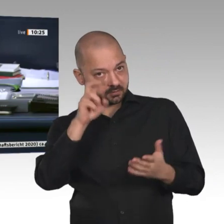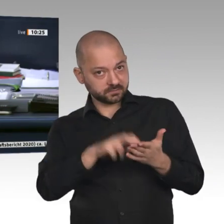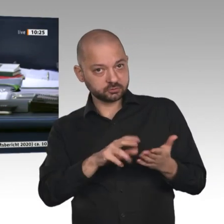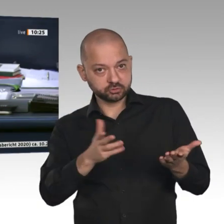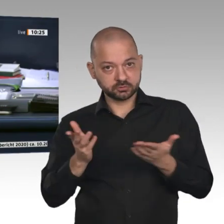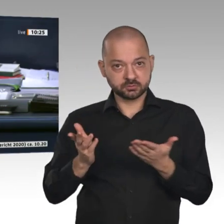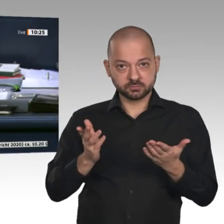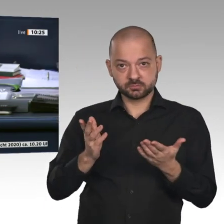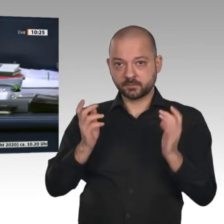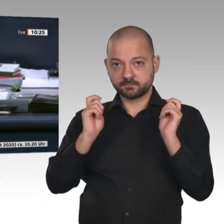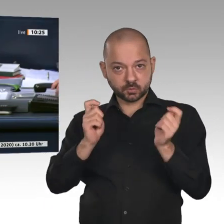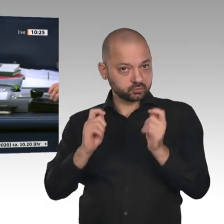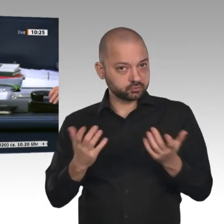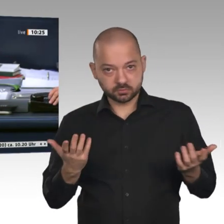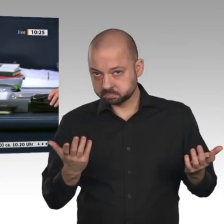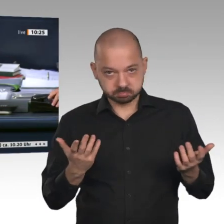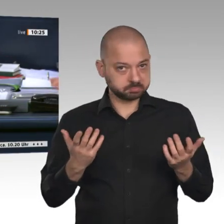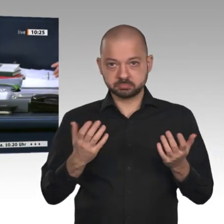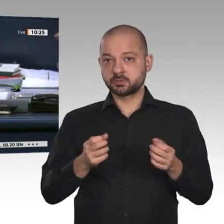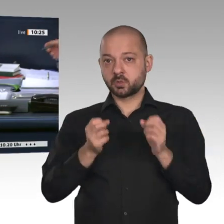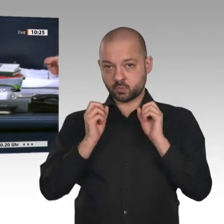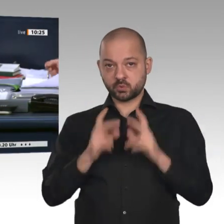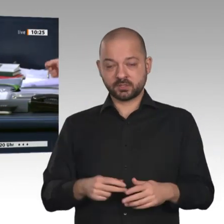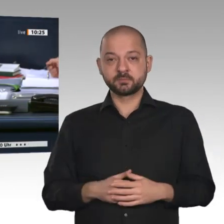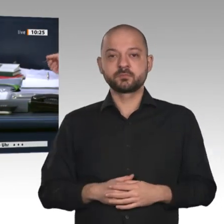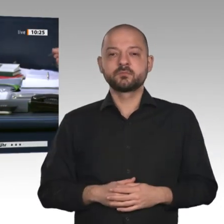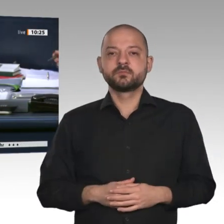wir so. Tagesordnungspunkt 8 d. Wir kommen zur Beschlussempfehlung des Ausschusses